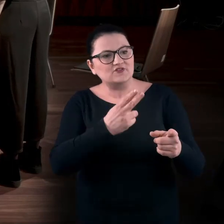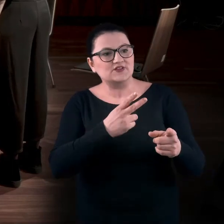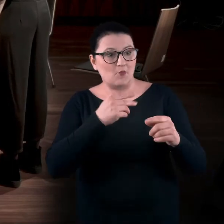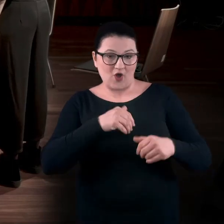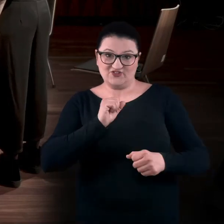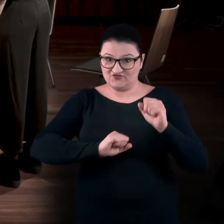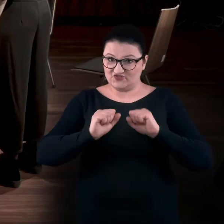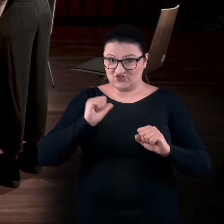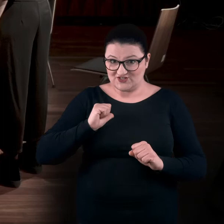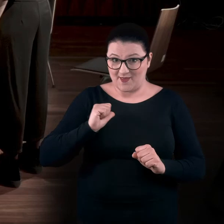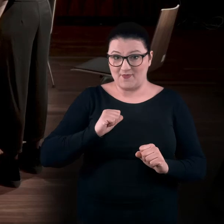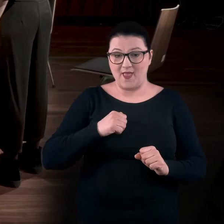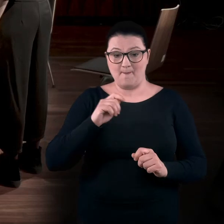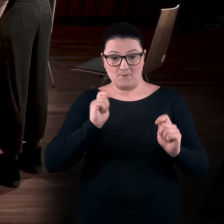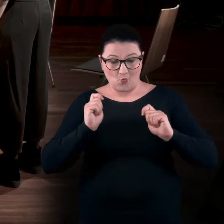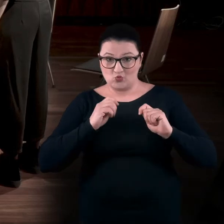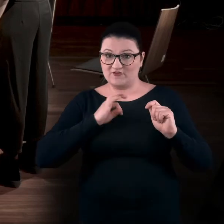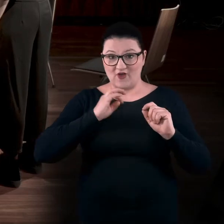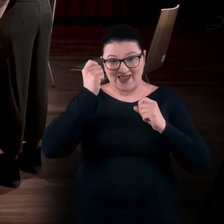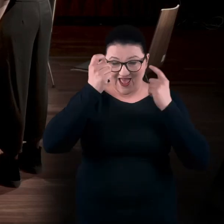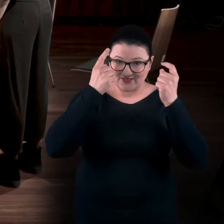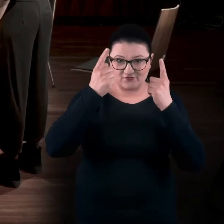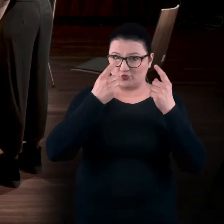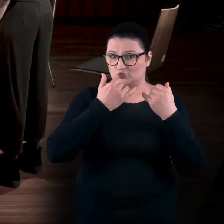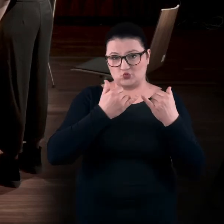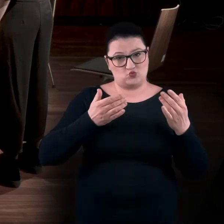Rozbudzać swoją wyobraźnię, kreatywność. Jest wiele ścieżek. I o tym są te warsztaty.